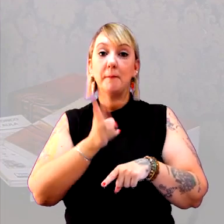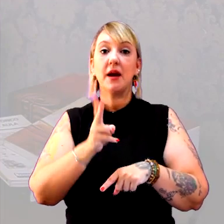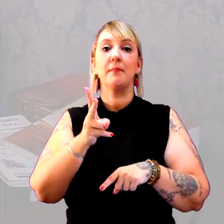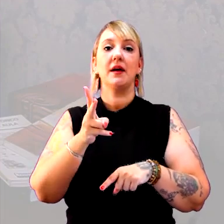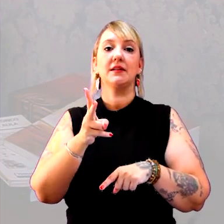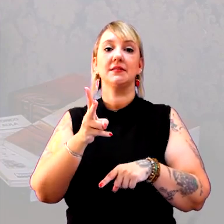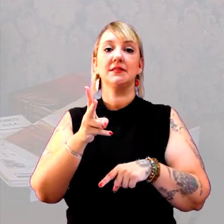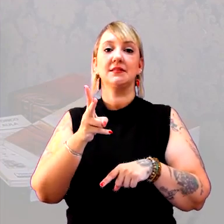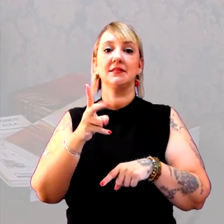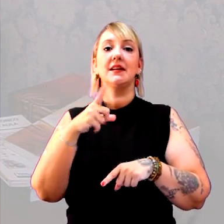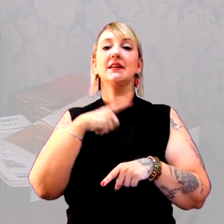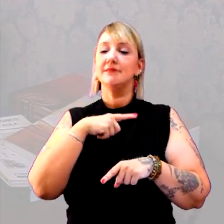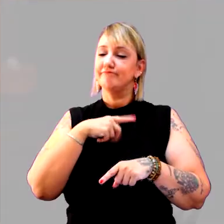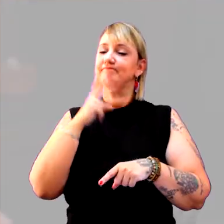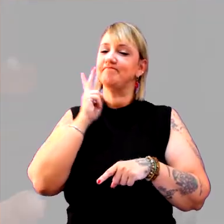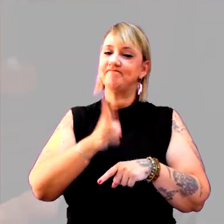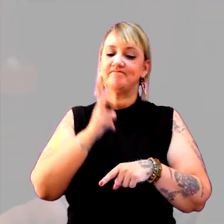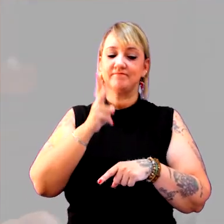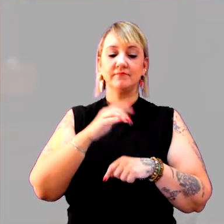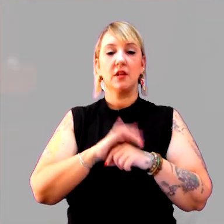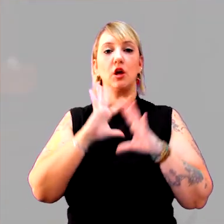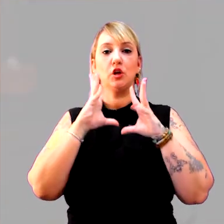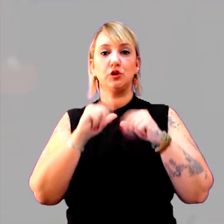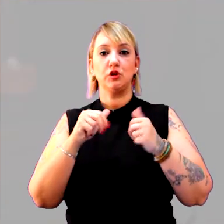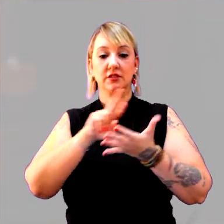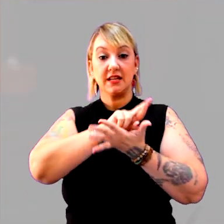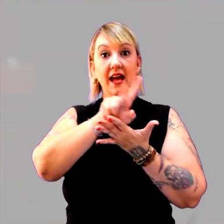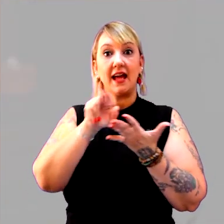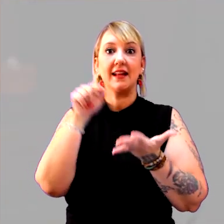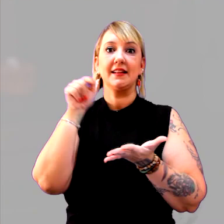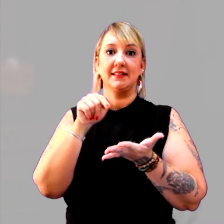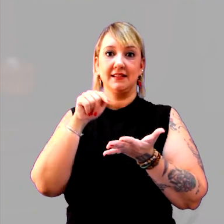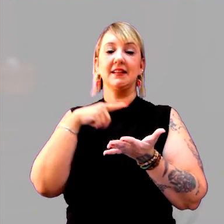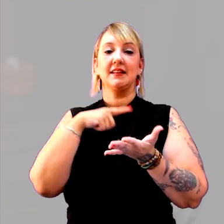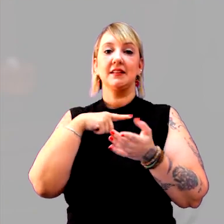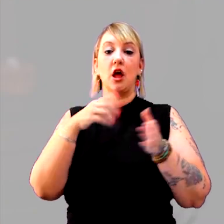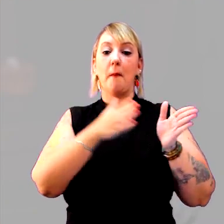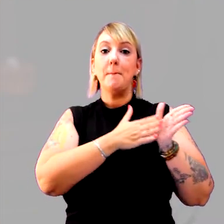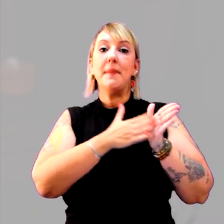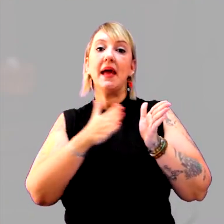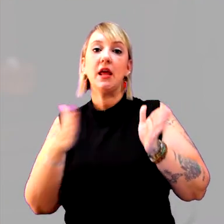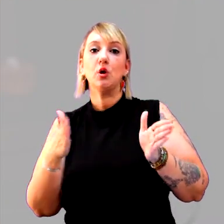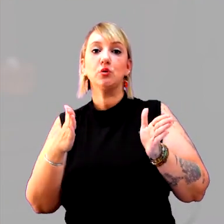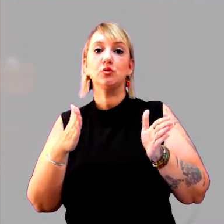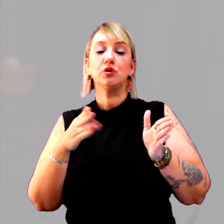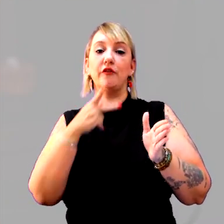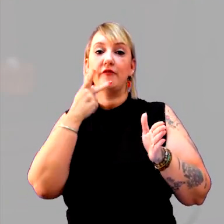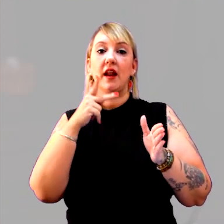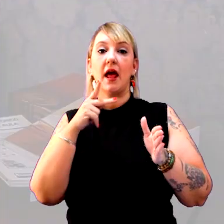havia uma permanência. Todas essas características compõem um período, que chamamos de período medieval.